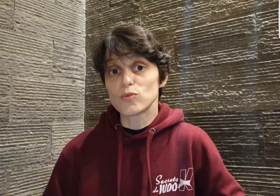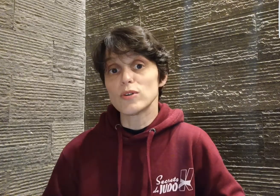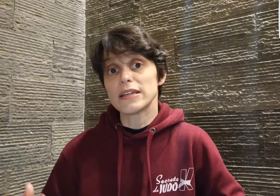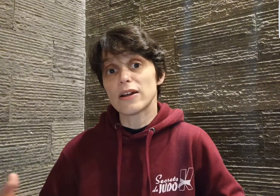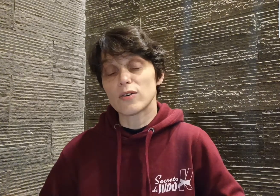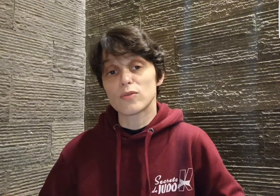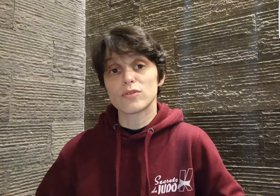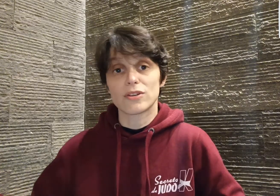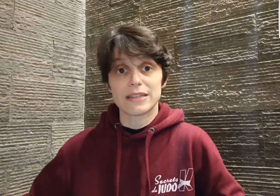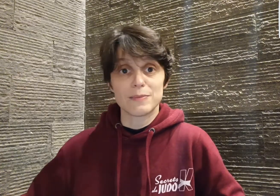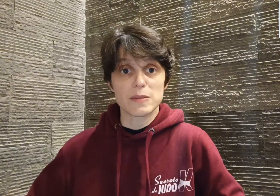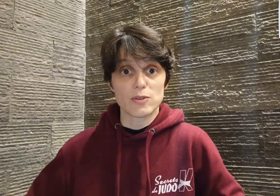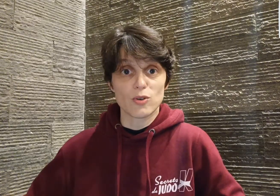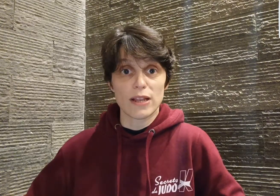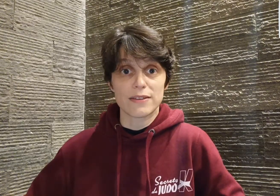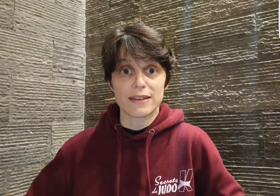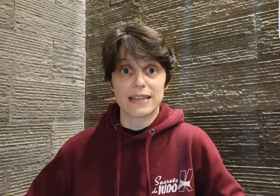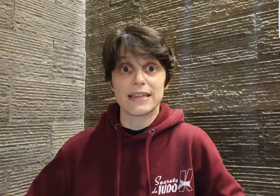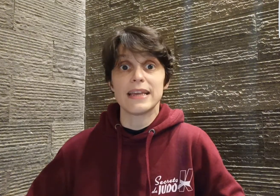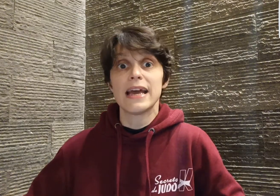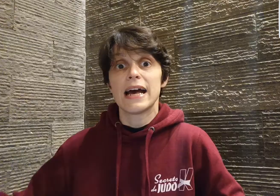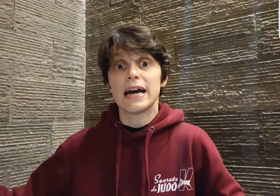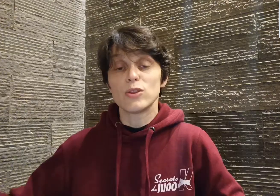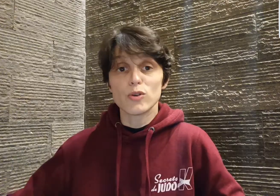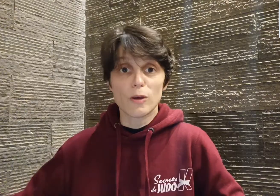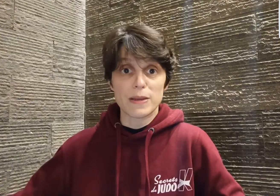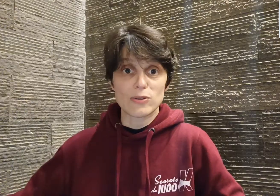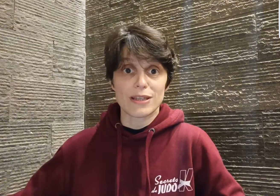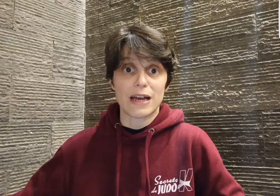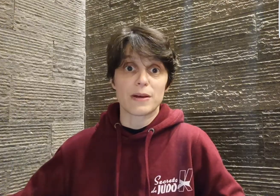il rencontre, dans l'établissement scolaire dans lequel il est, un autre passionné d'arts